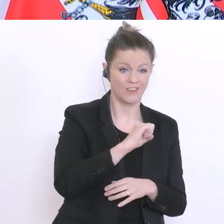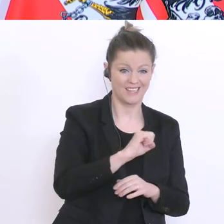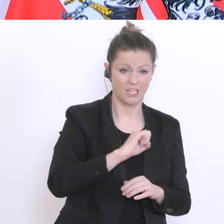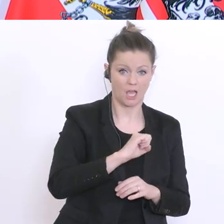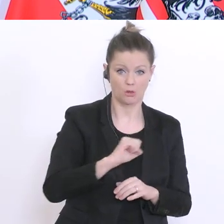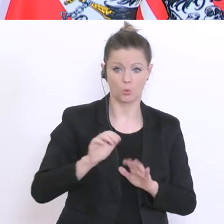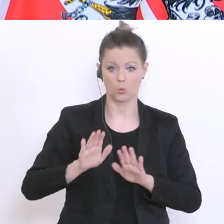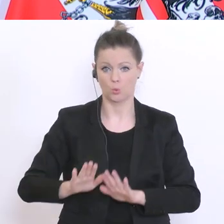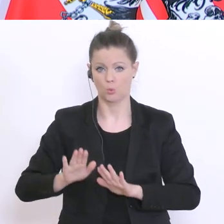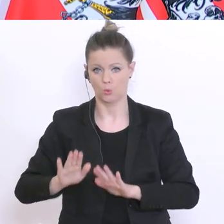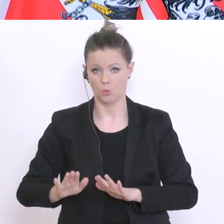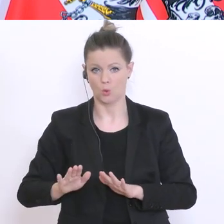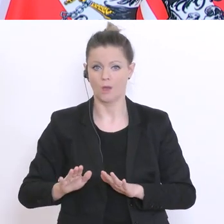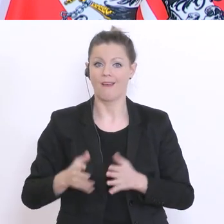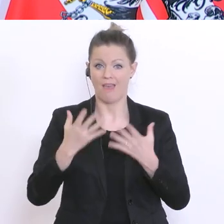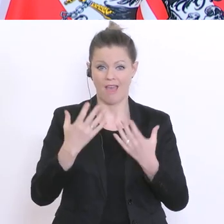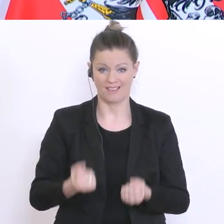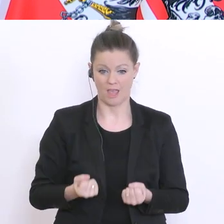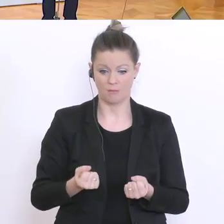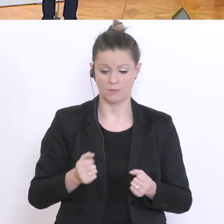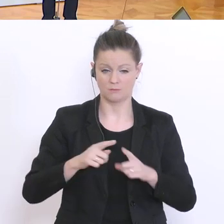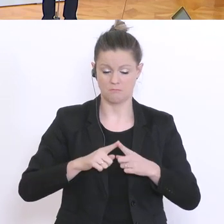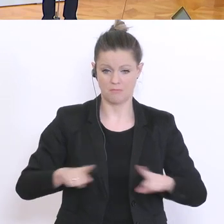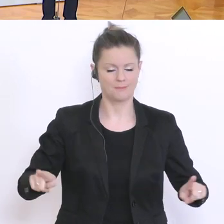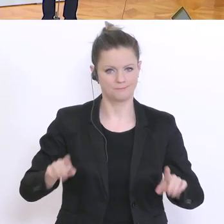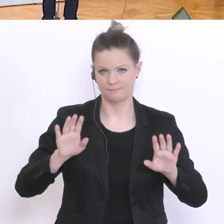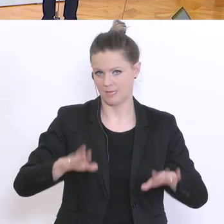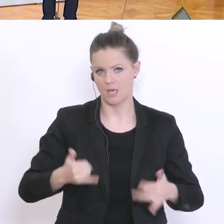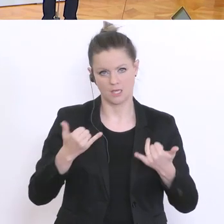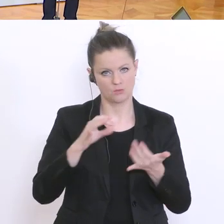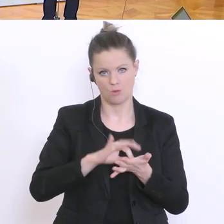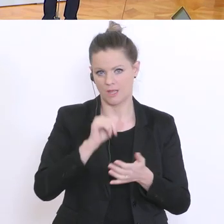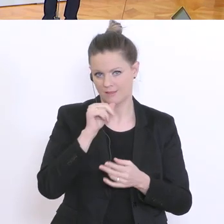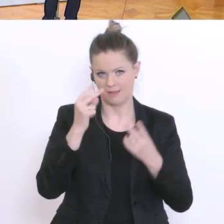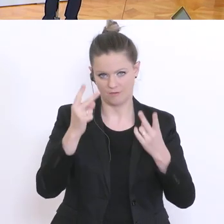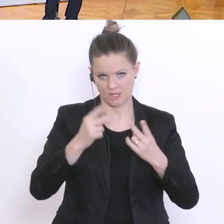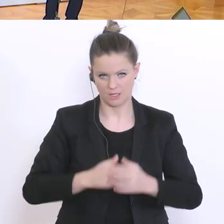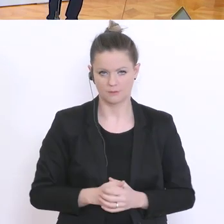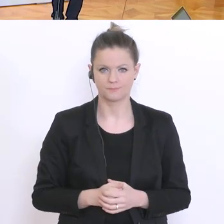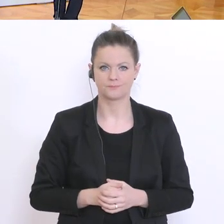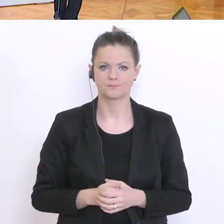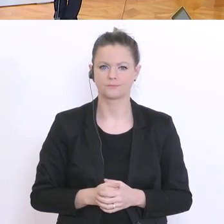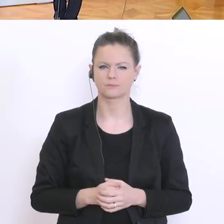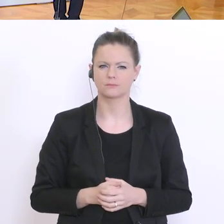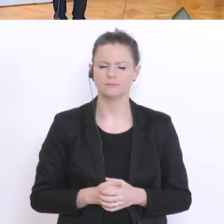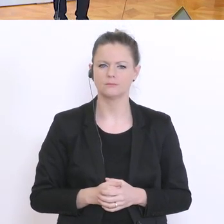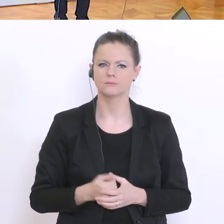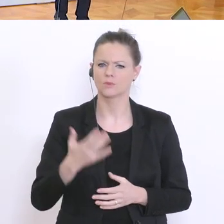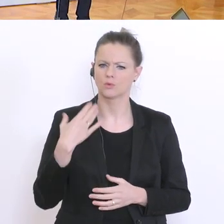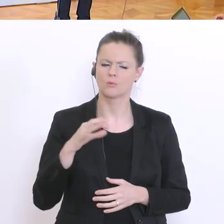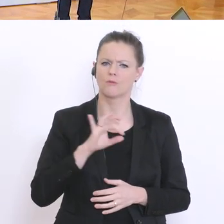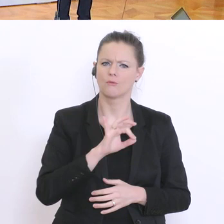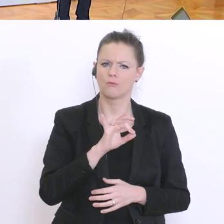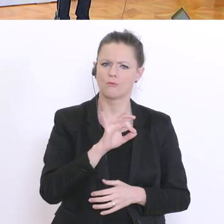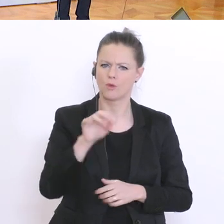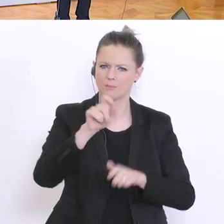Eine Frage für alle Lehramtstudierende: aktuell, wenn man nun fertig ist und die